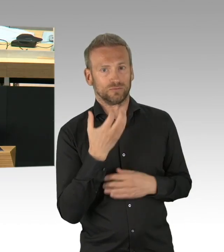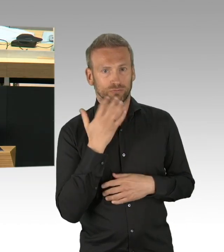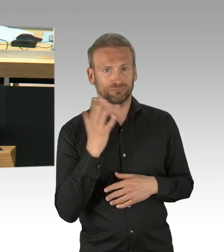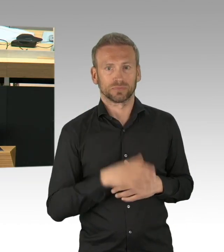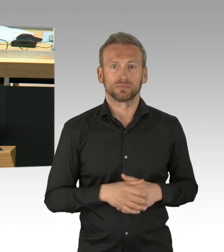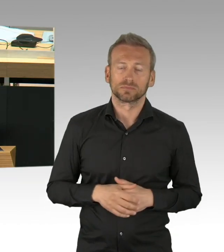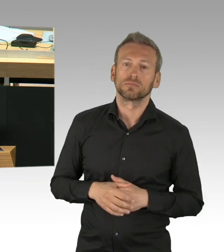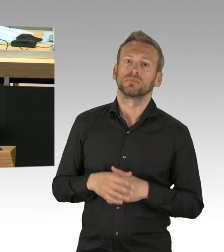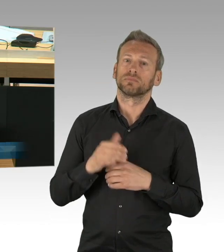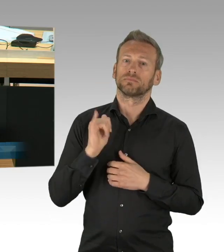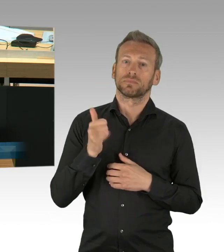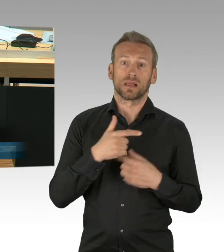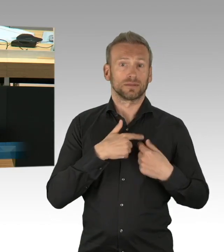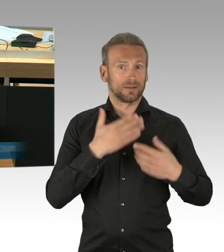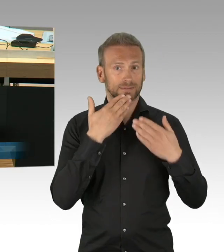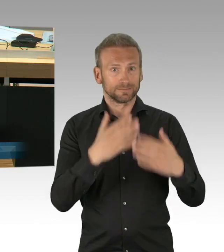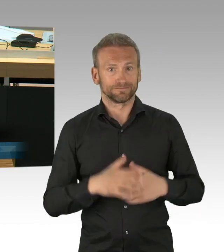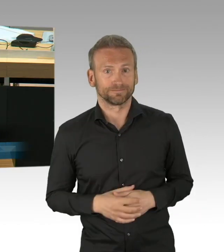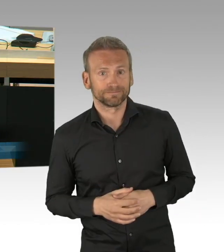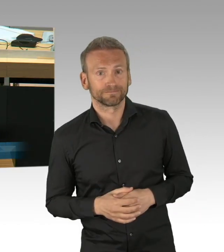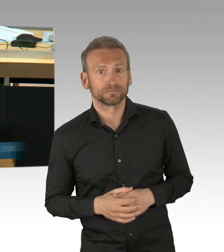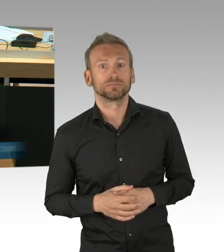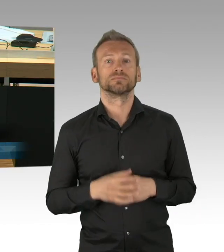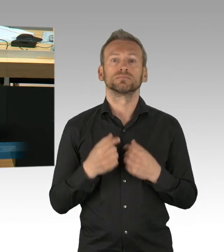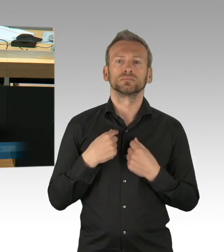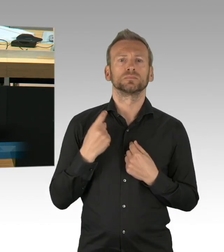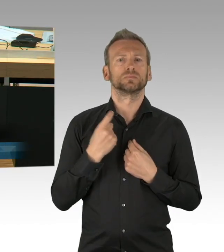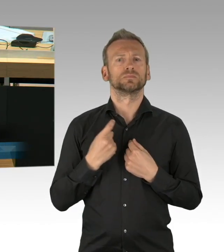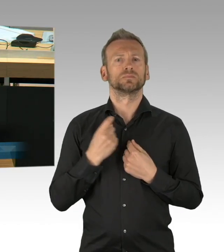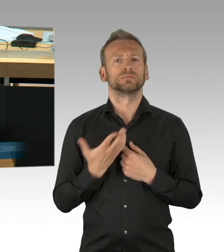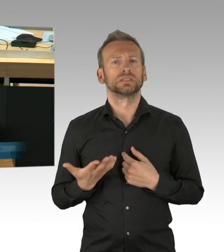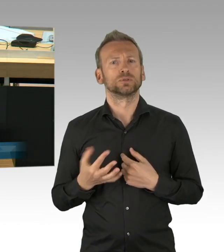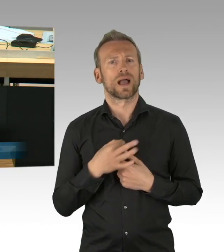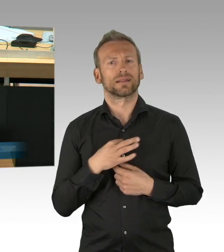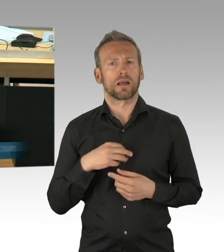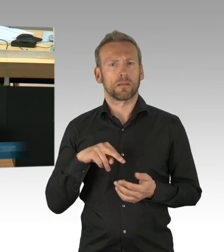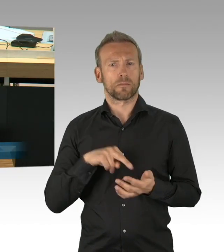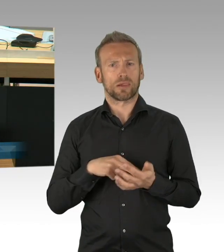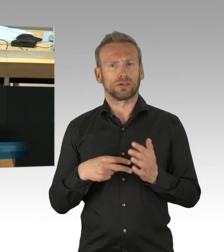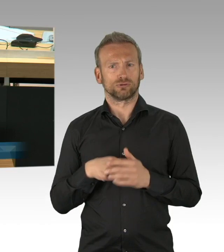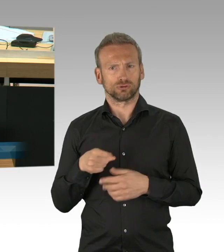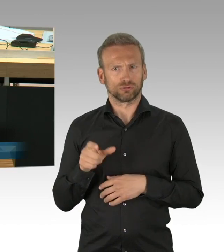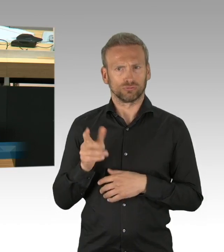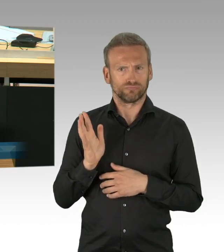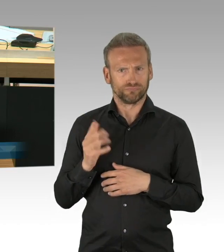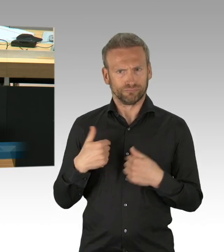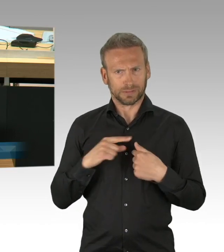die wir zusammen haben und dass sich die FDP nicht eingebracht hat, das können Sie ja wohl nicht erzählen. Die FDP war es in diesem Haus, die 12,